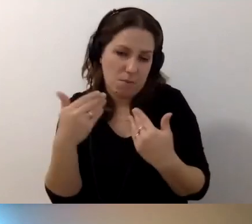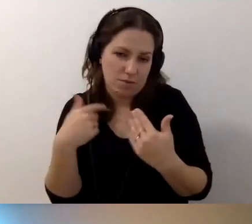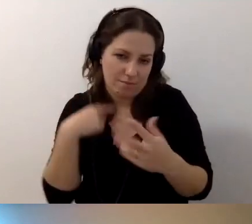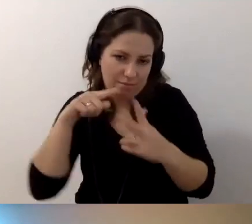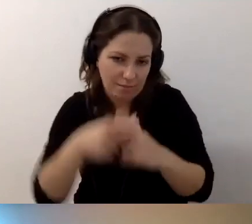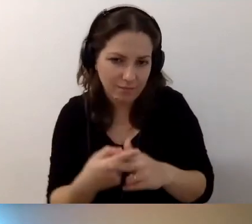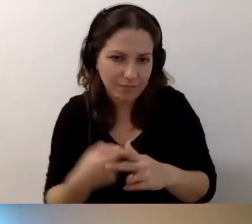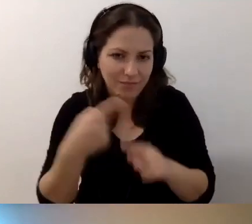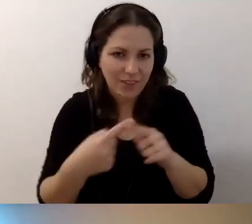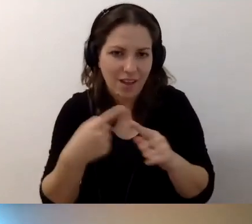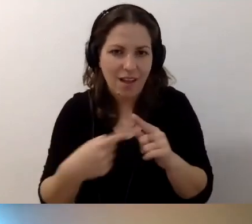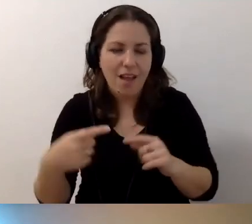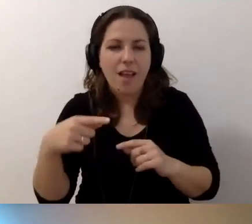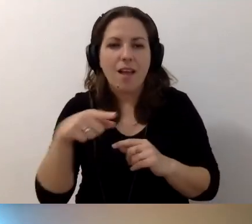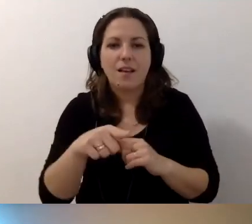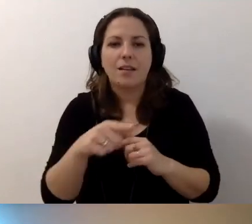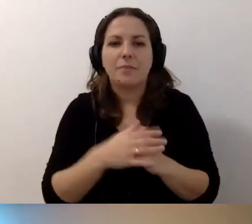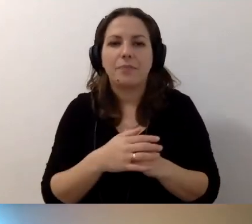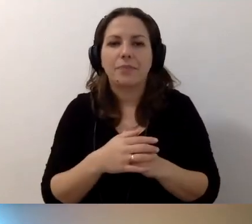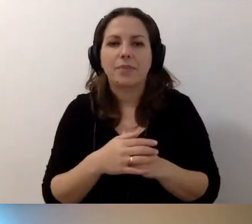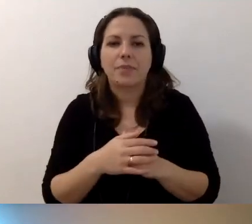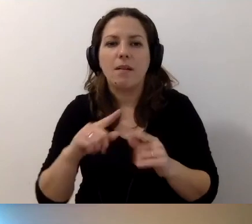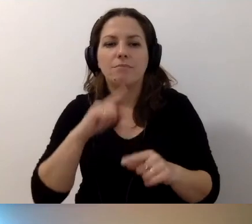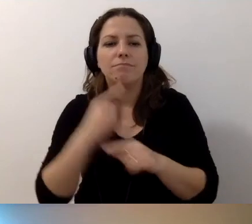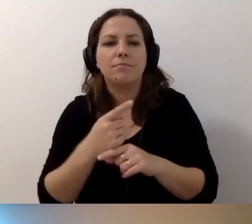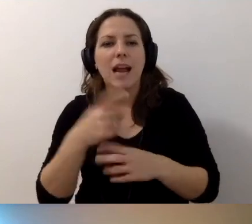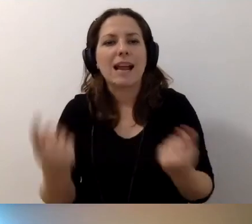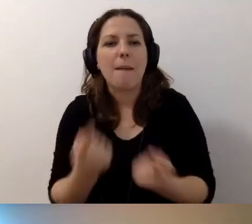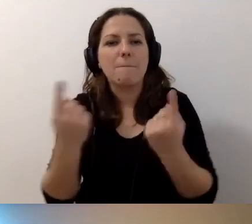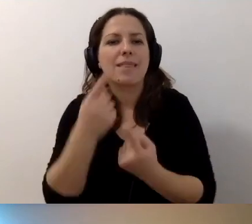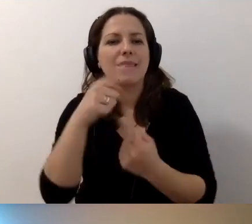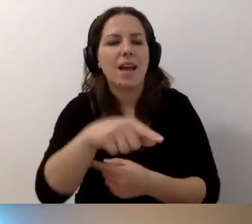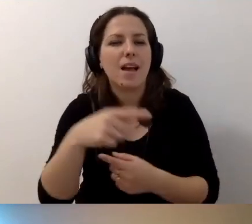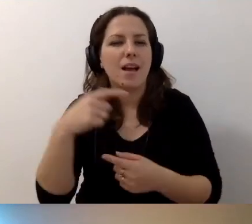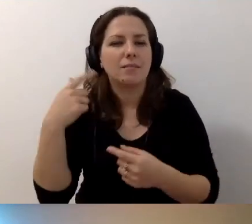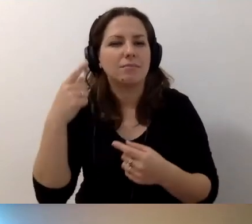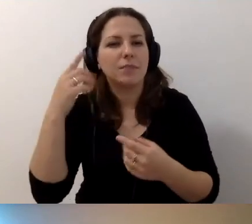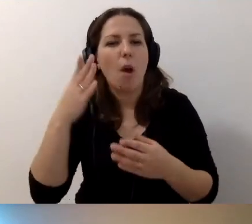że w 2018 r. robiłam kampanię społeczną „Podziel się przestrzenią”.